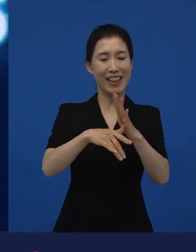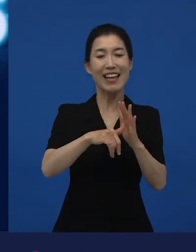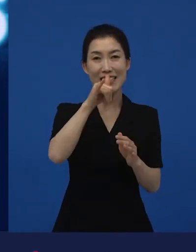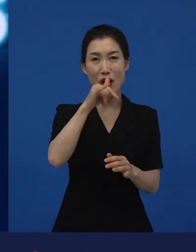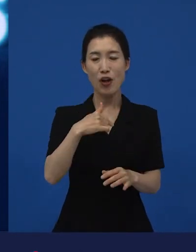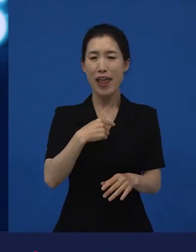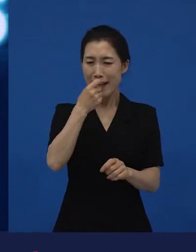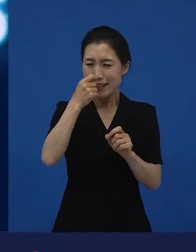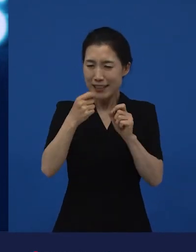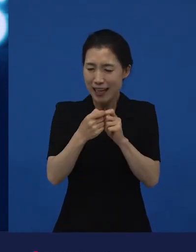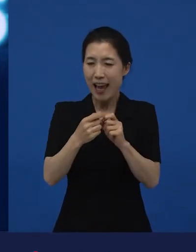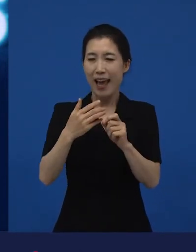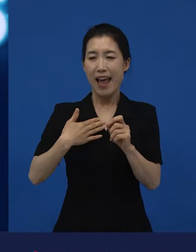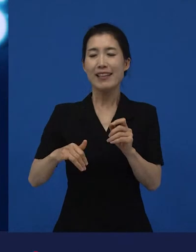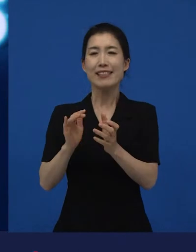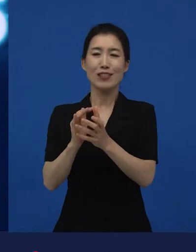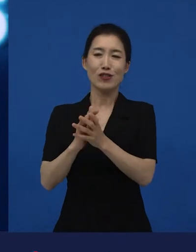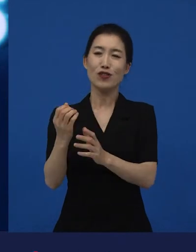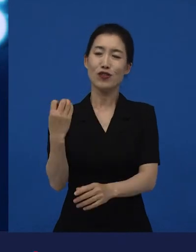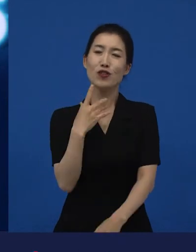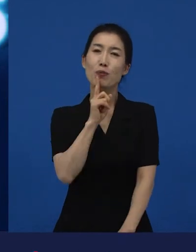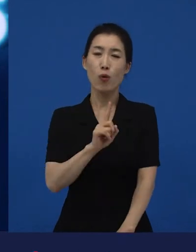그랬더니 아주 친하게 아는 친구가